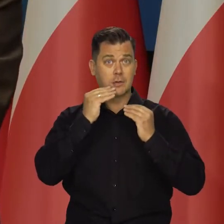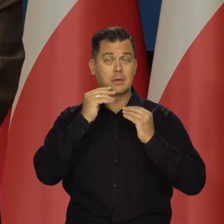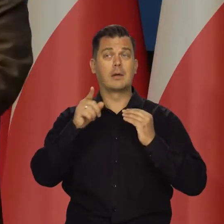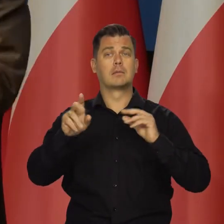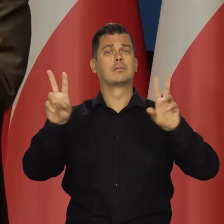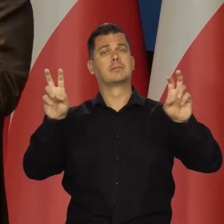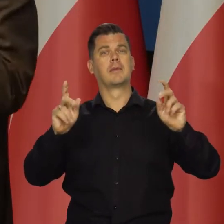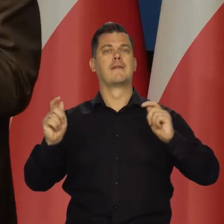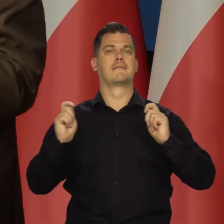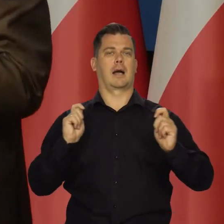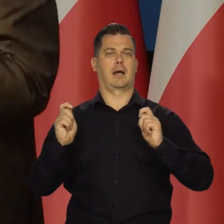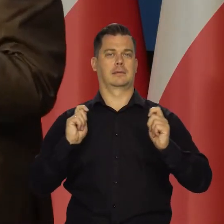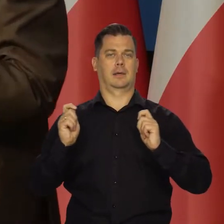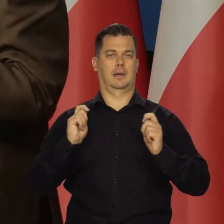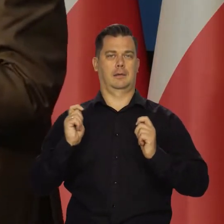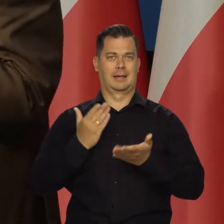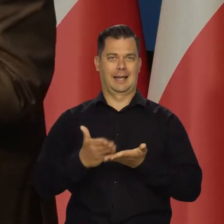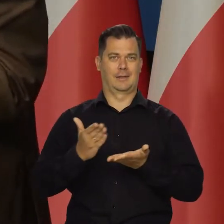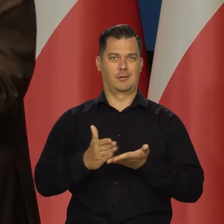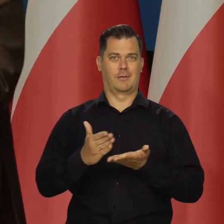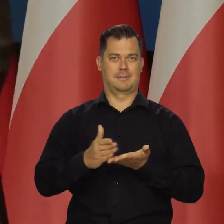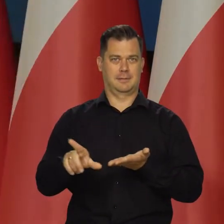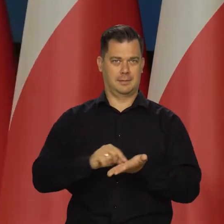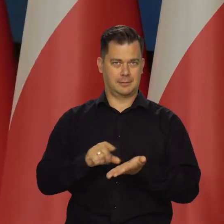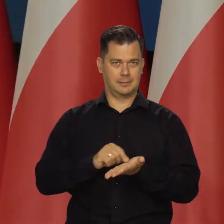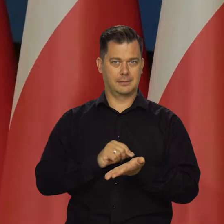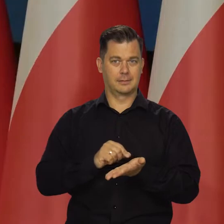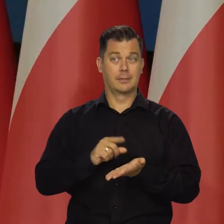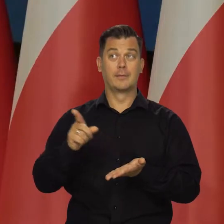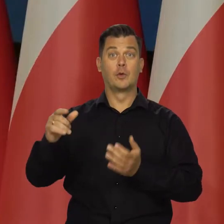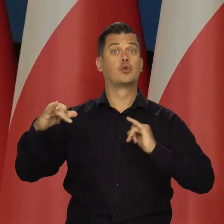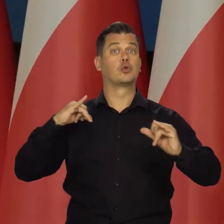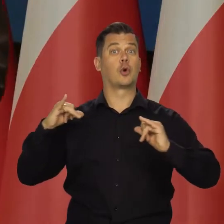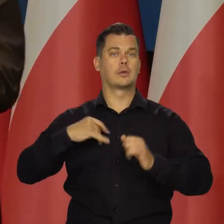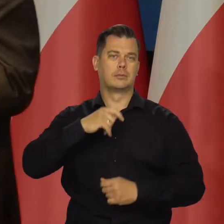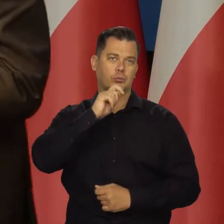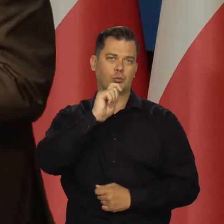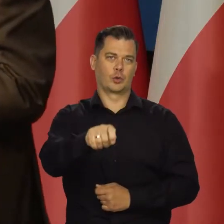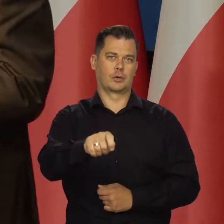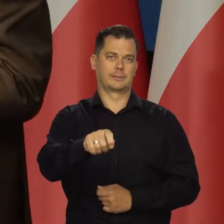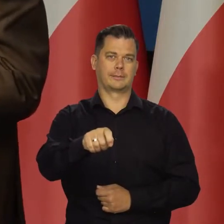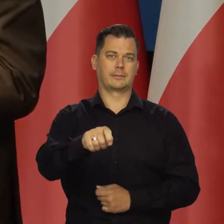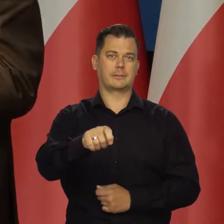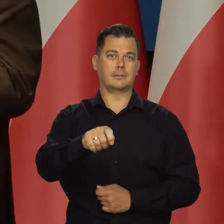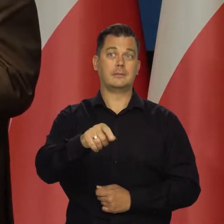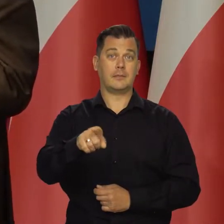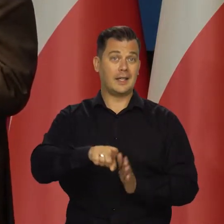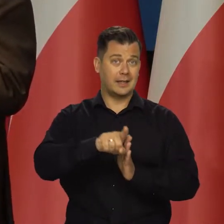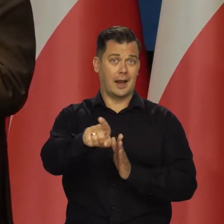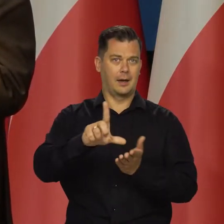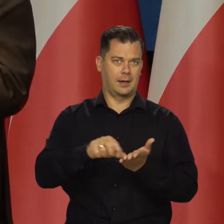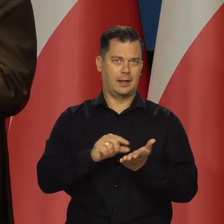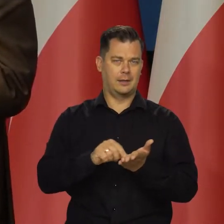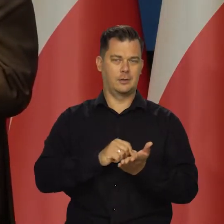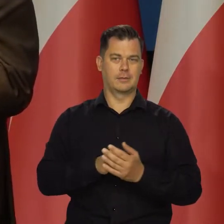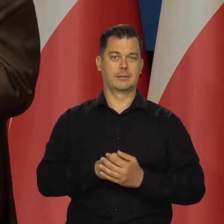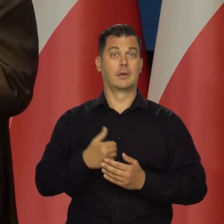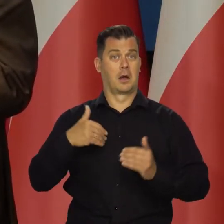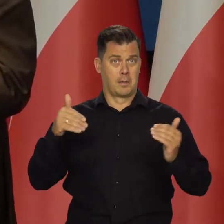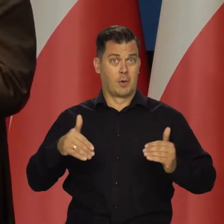Taki jest sens wakacji kredytowych, który rząd podarował i Sejm kredytobiorcom.